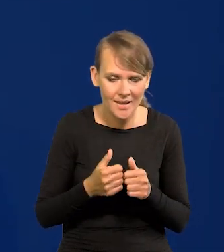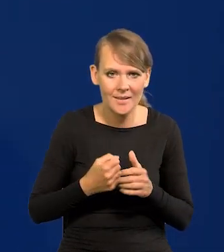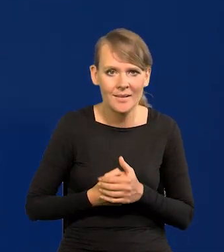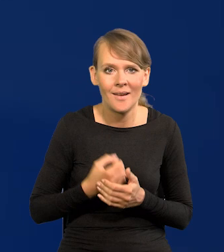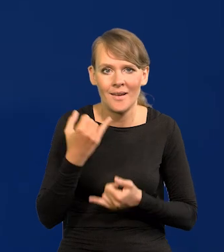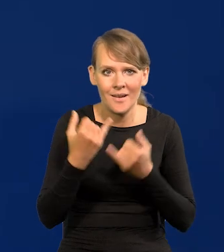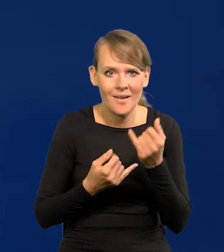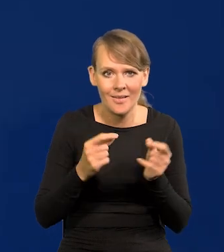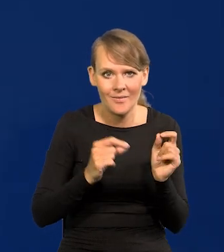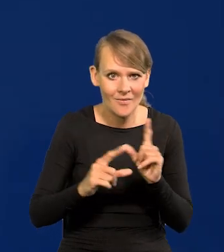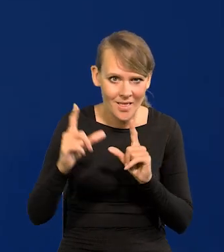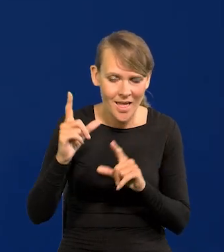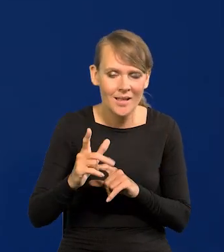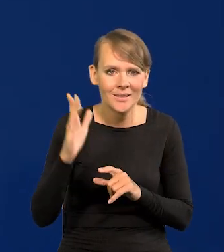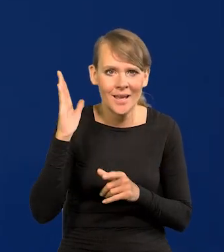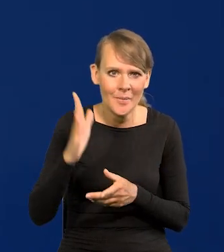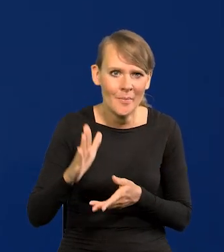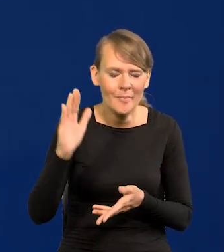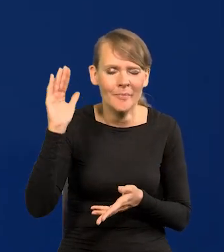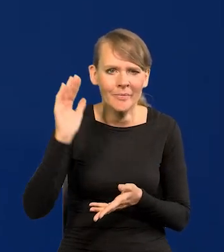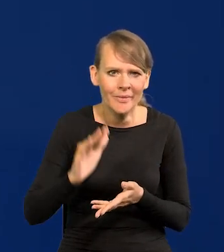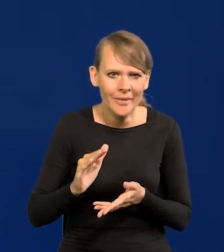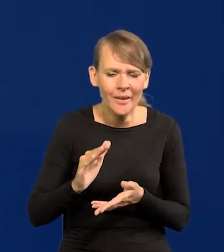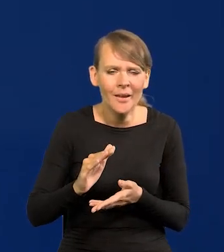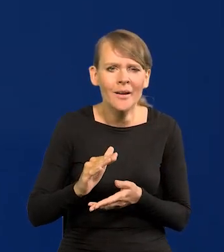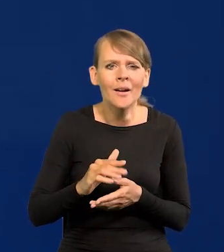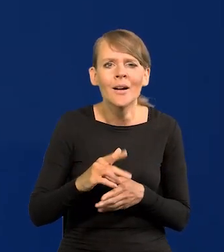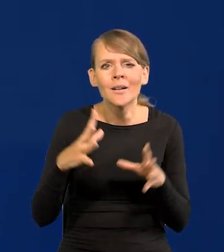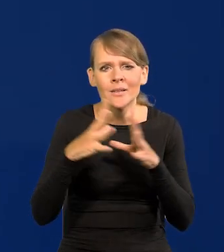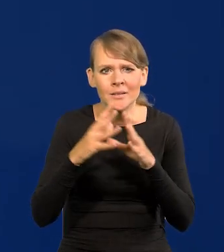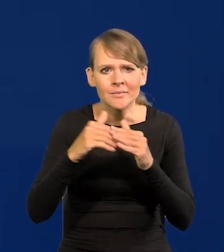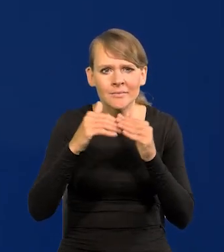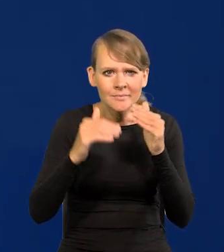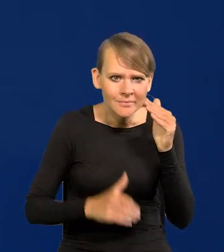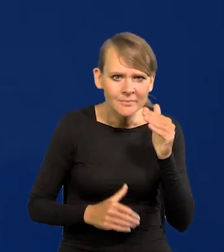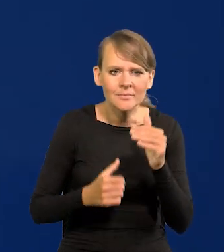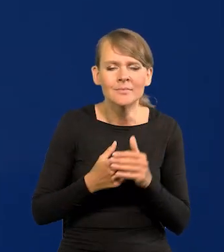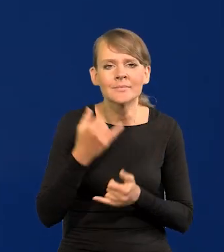Jeśli inflacja zejdzie poniżej dwucyfrowe, jeśli będą przewidywania